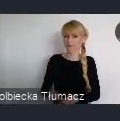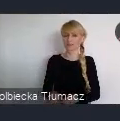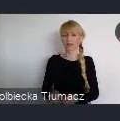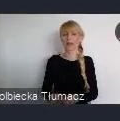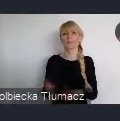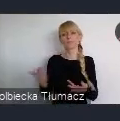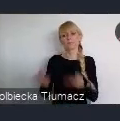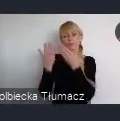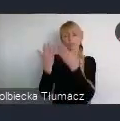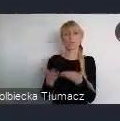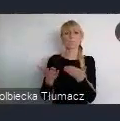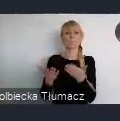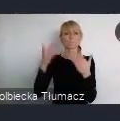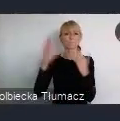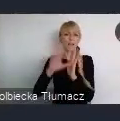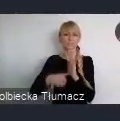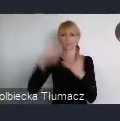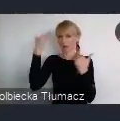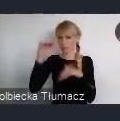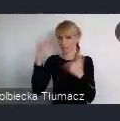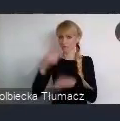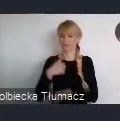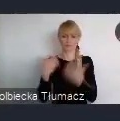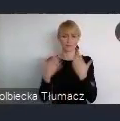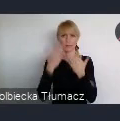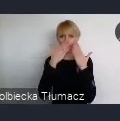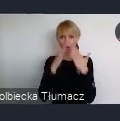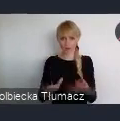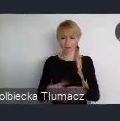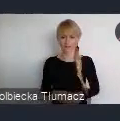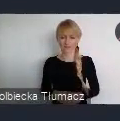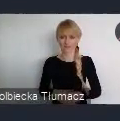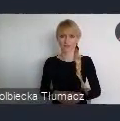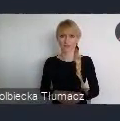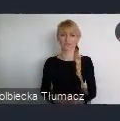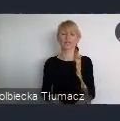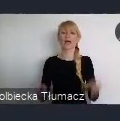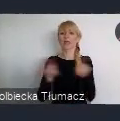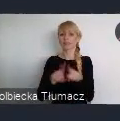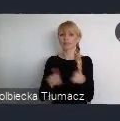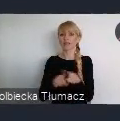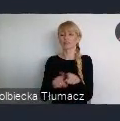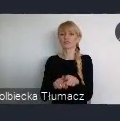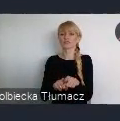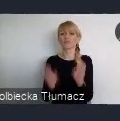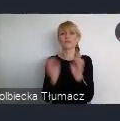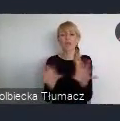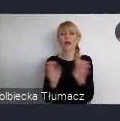którą chciałbym Państwu zaprezentować, o której chciałbym powiedzieć też trochę, czy odpowiedzieć na pytanie dlaczego to miasto Katowice